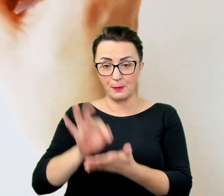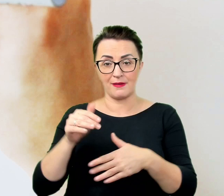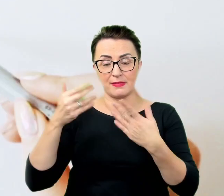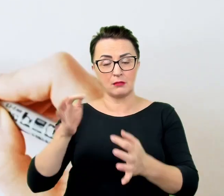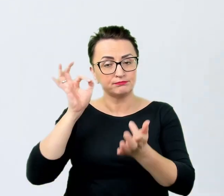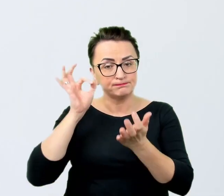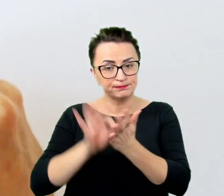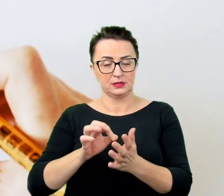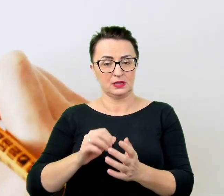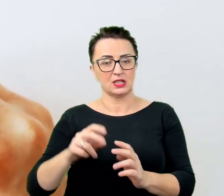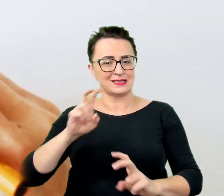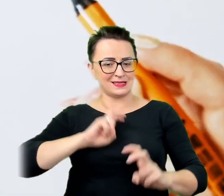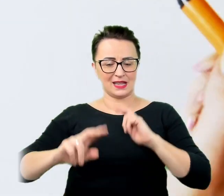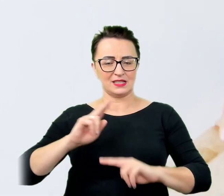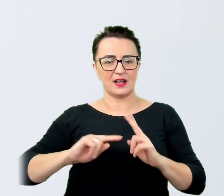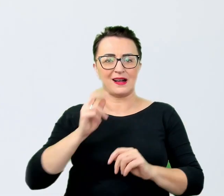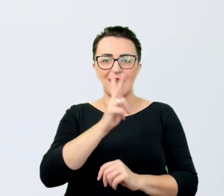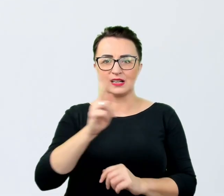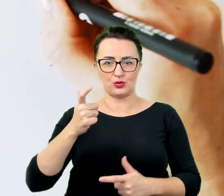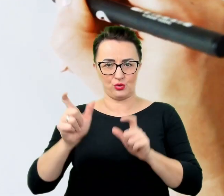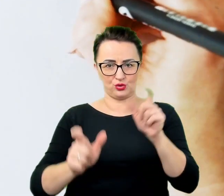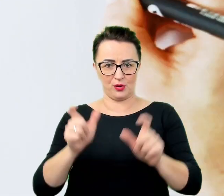Nawet jeśli będzie to tylko rozmowa w ramach zawodowych kontaktów.